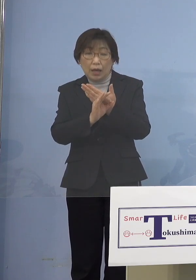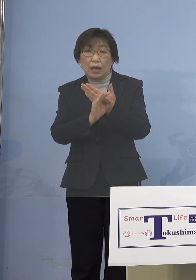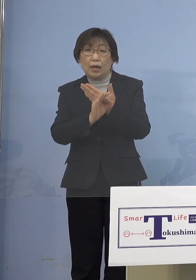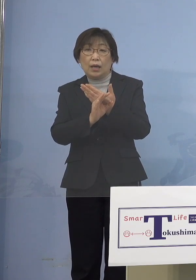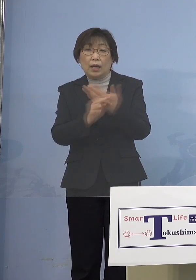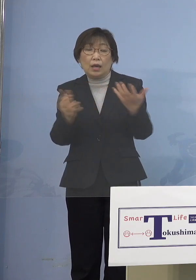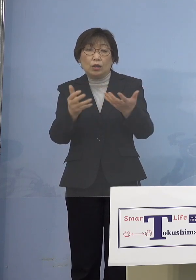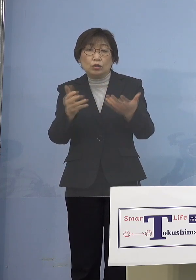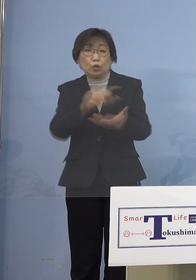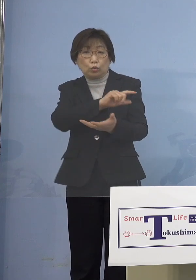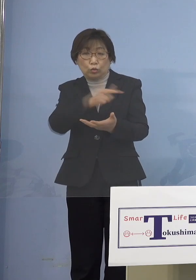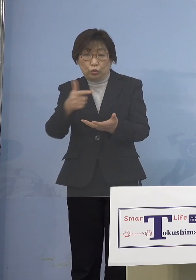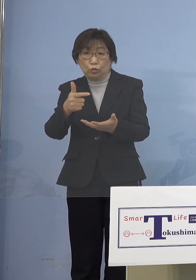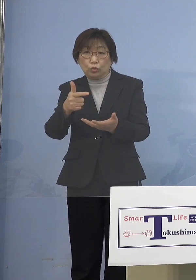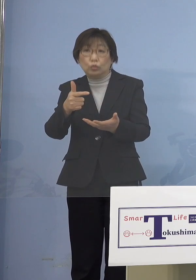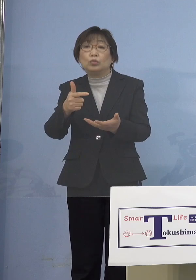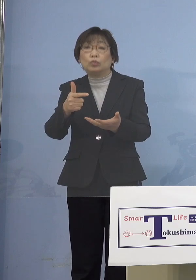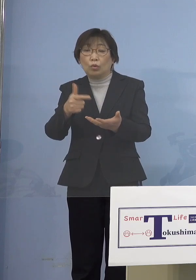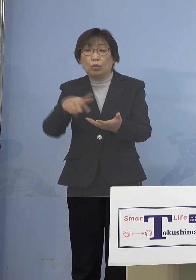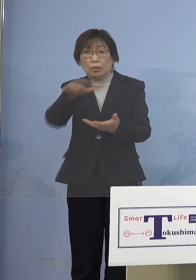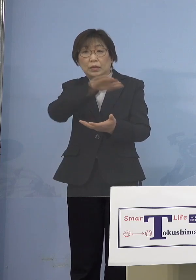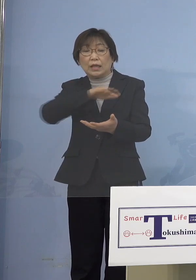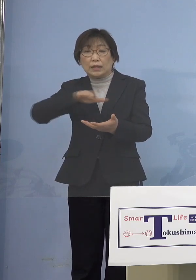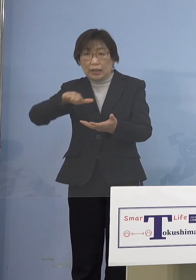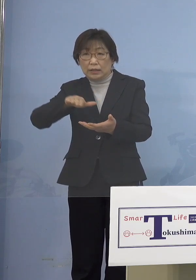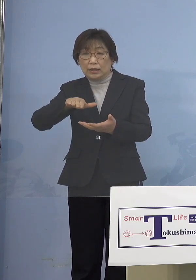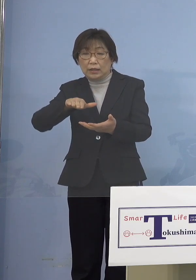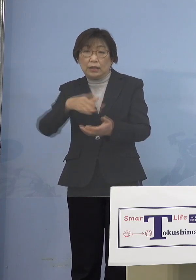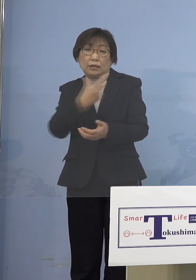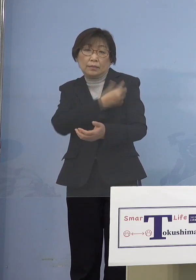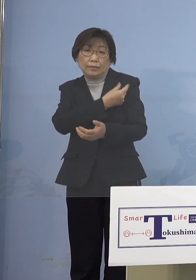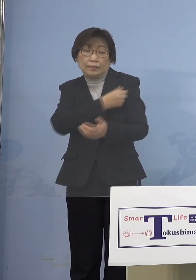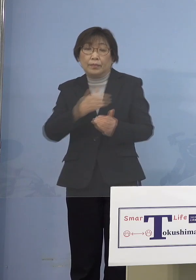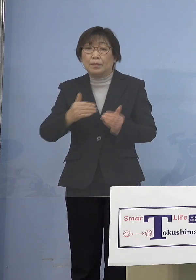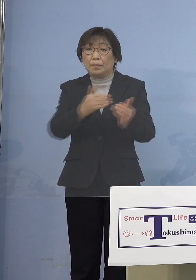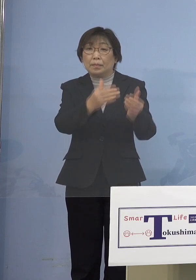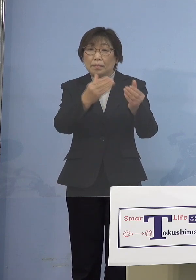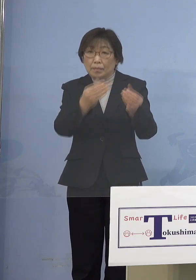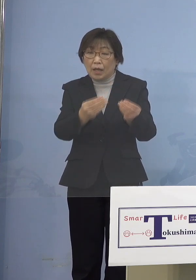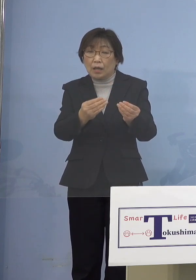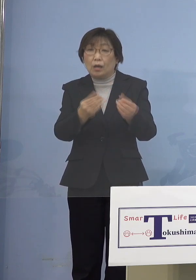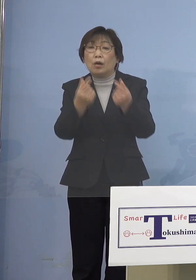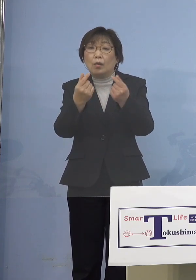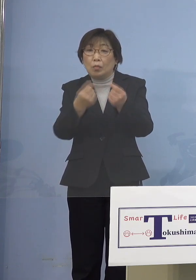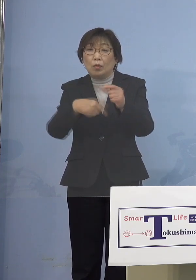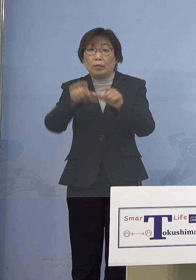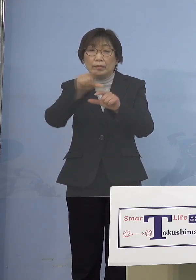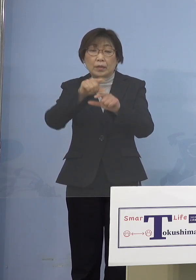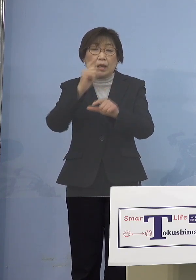エッセンシャルワーカーに 打たせていただきましたので そうしたことも考えていければ ただ今は少なくとも